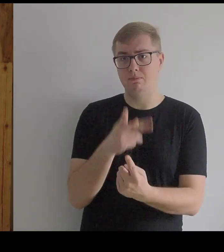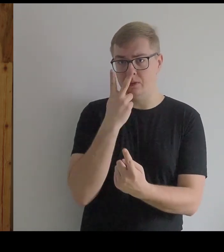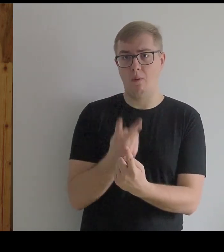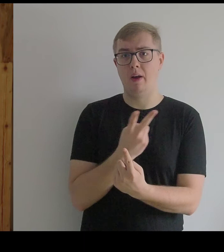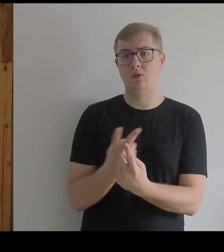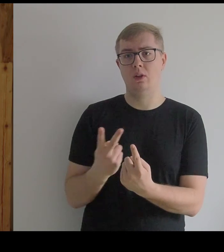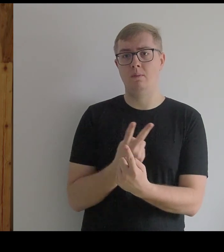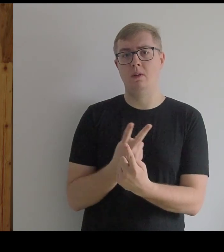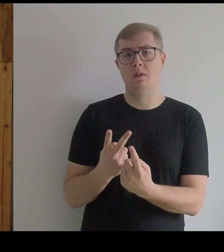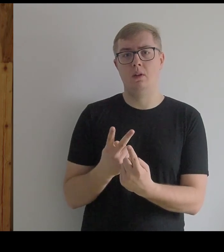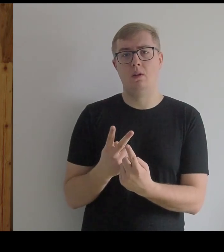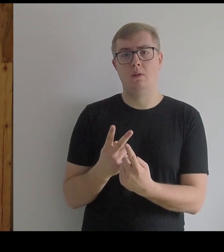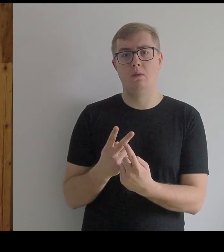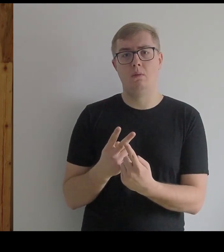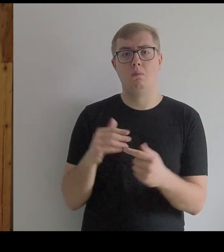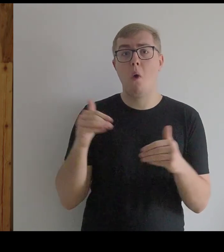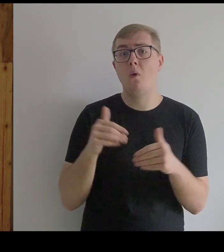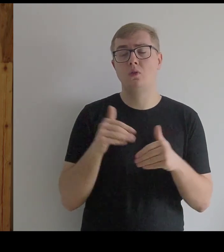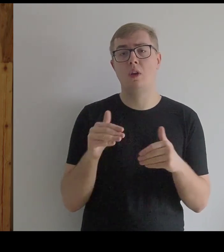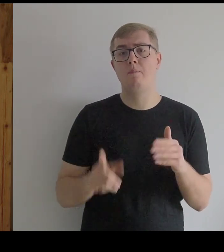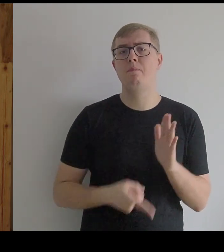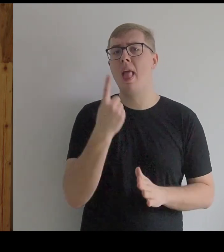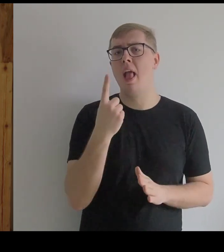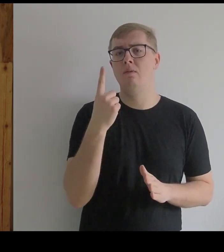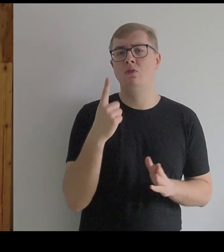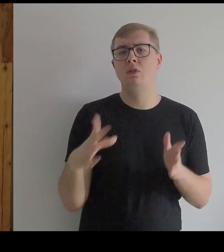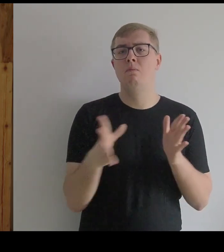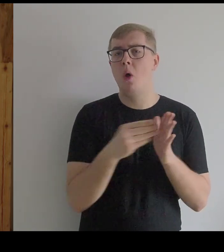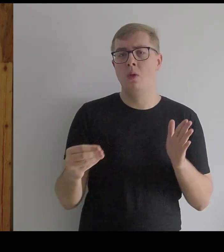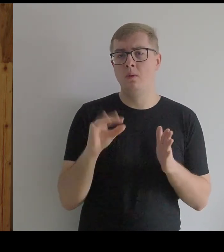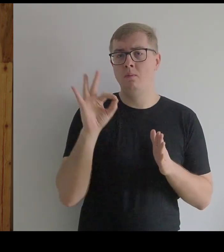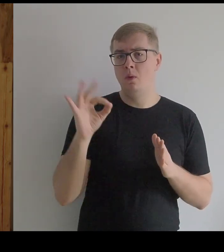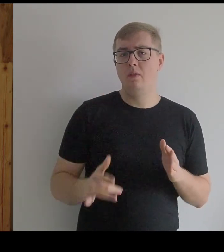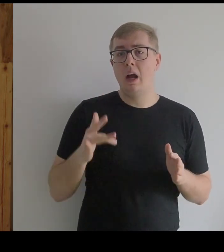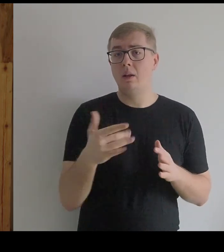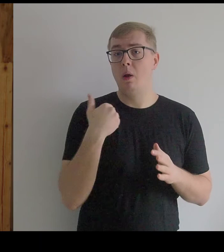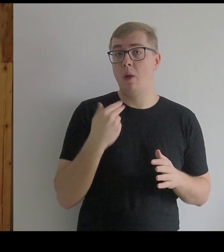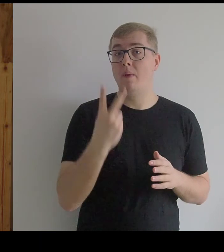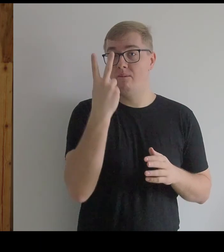Może prototypem kostiumu Infantki byłyby dwa kosze,